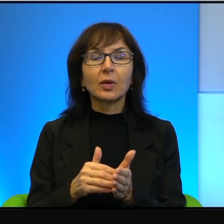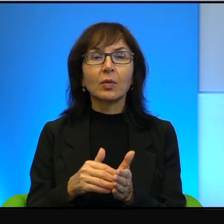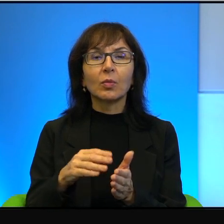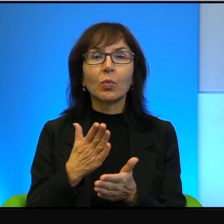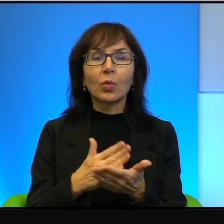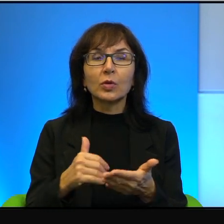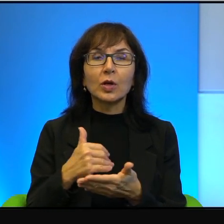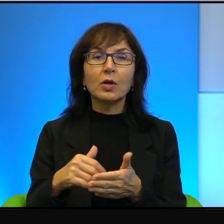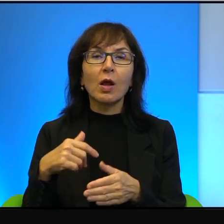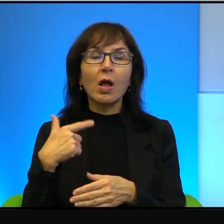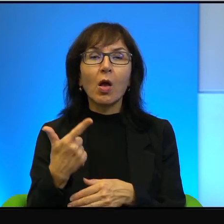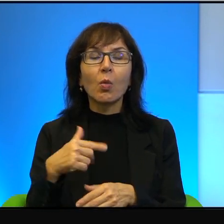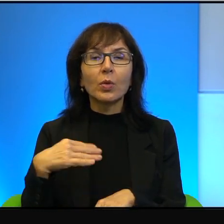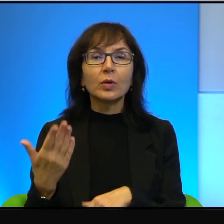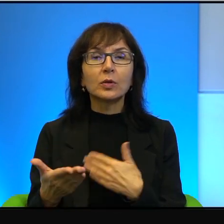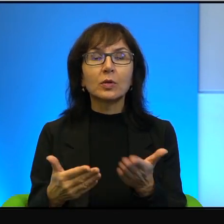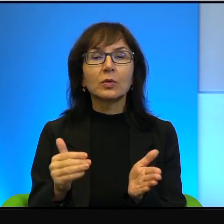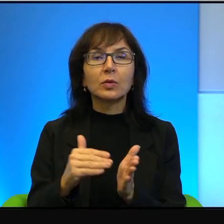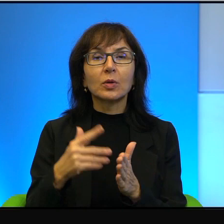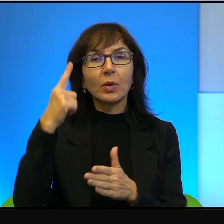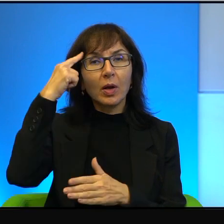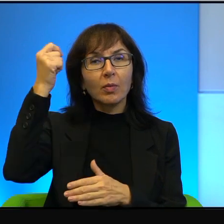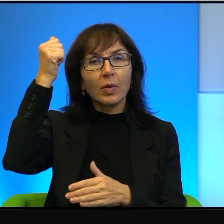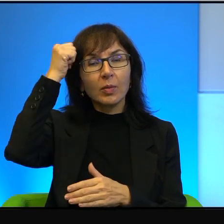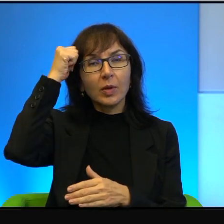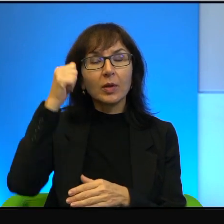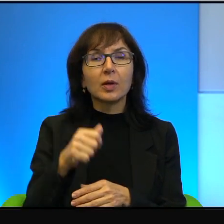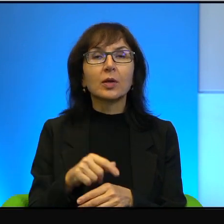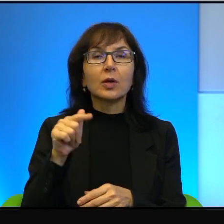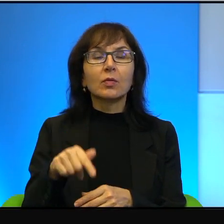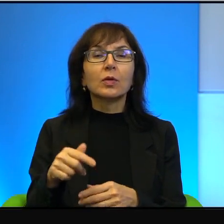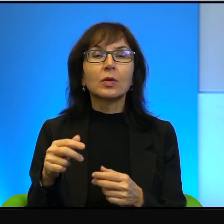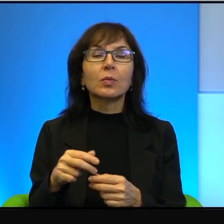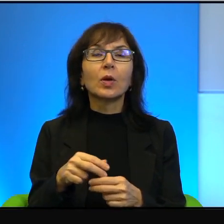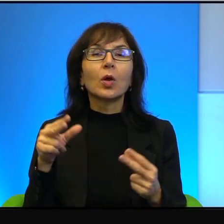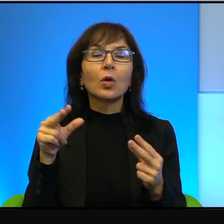Ale też należy pamiętać o tym, że w tym konflikcie, który,